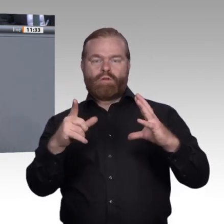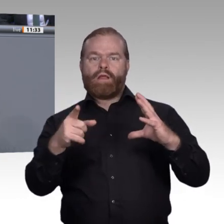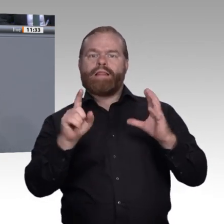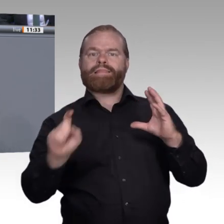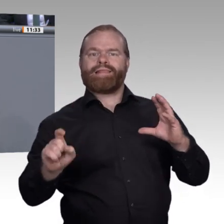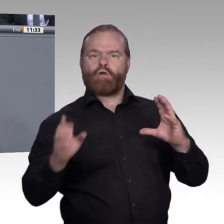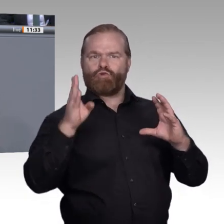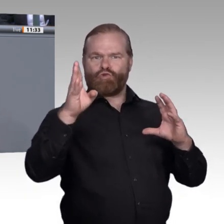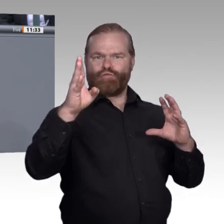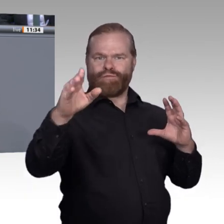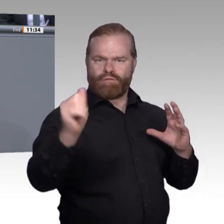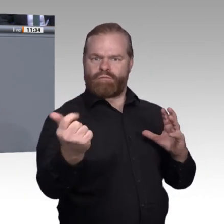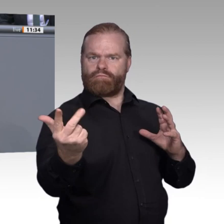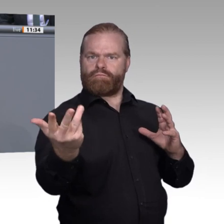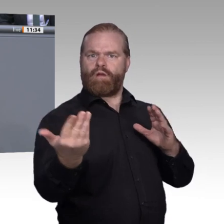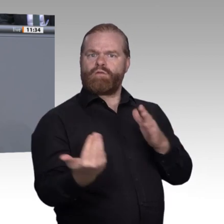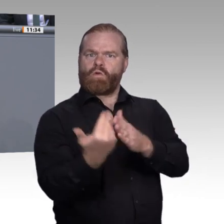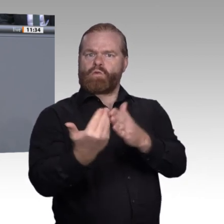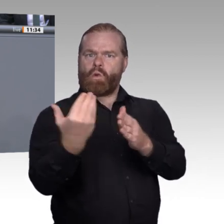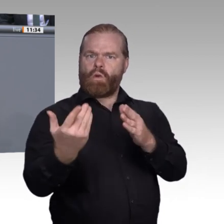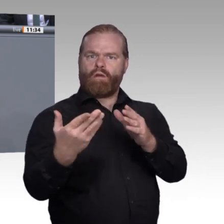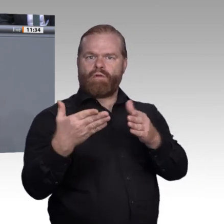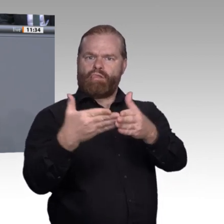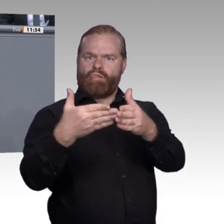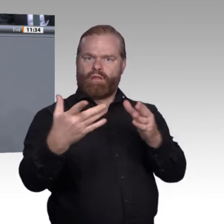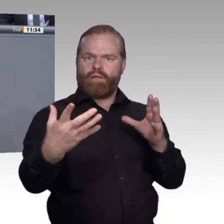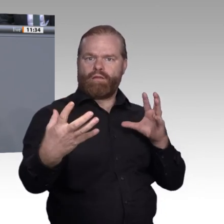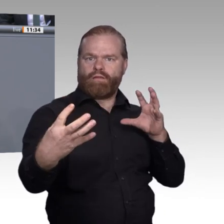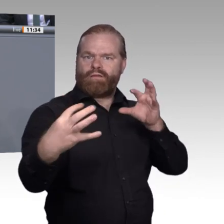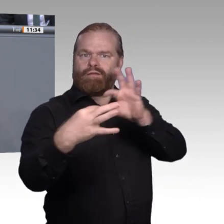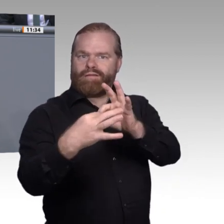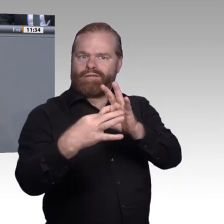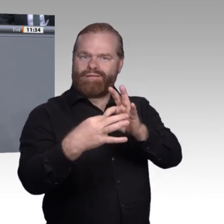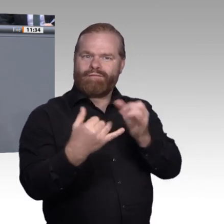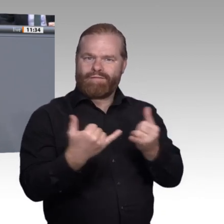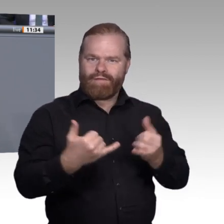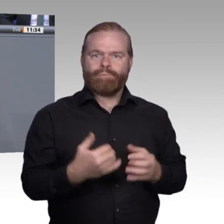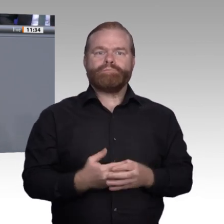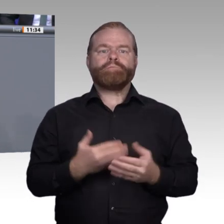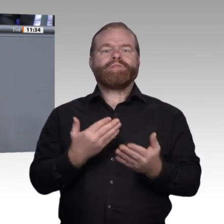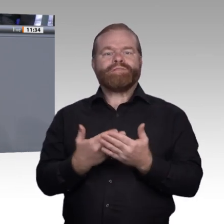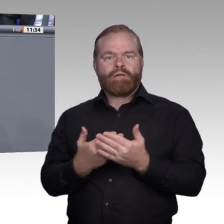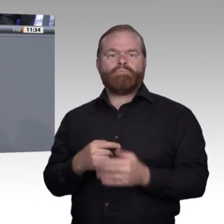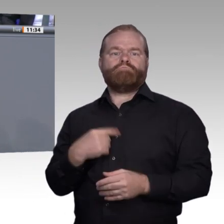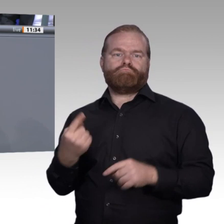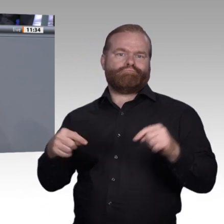durch das gesamte Leben Viele Bereiche der beruflichen Tätigkeiten werden nach und nach digitalisiert.